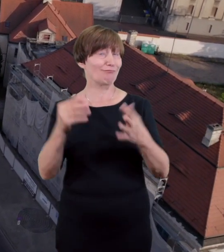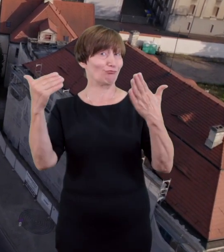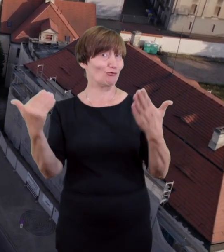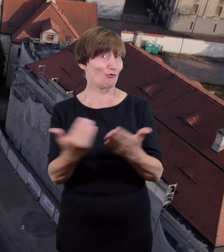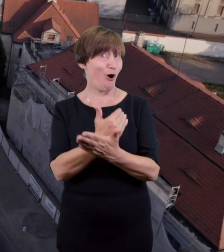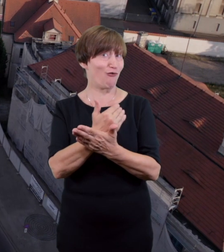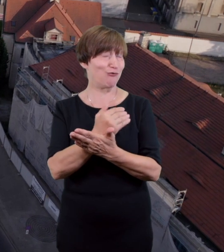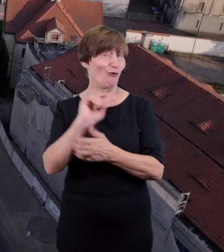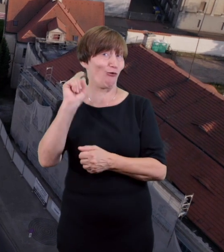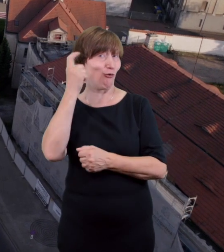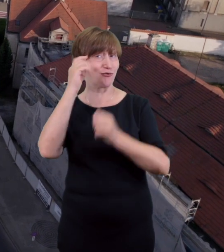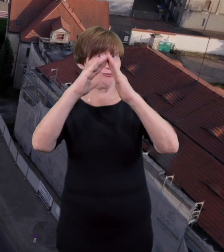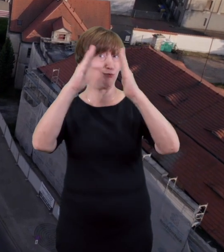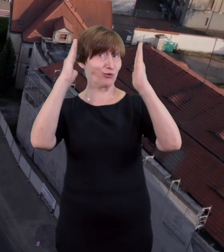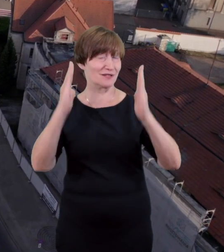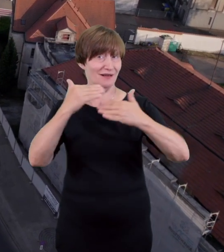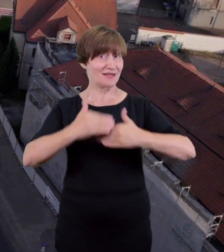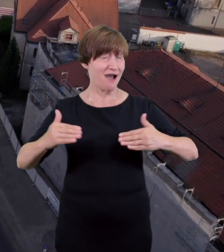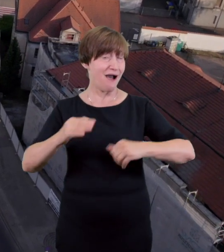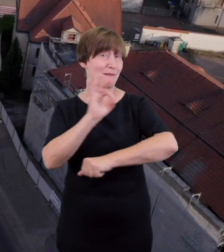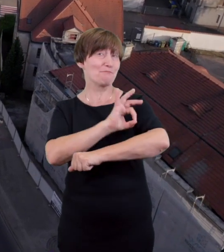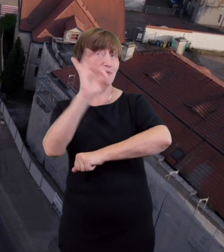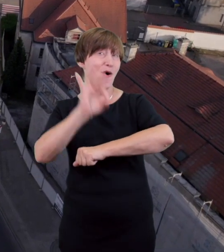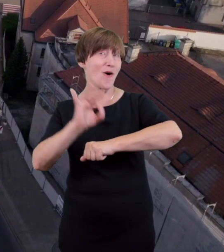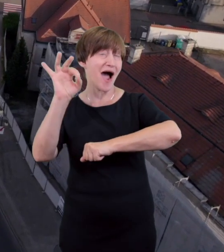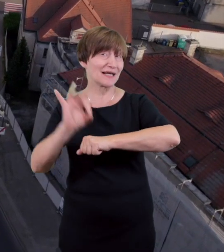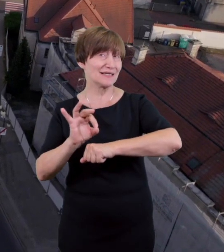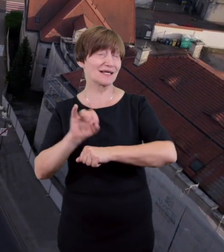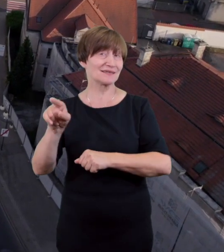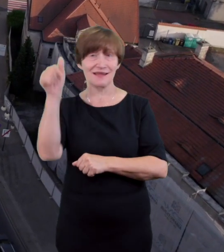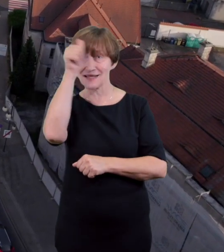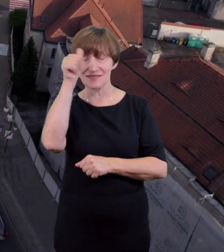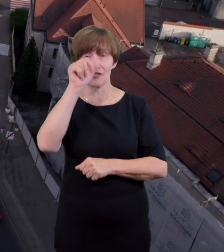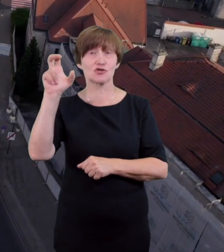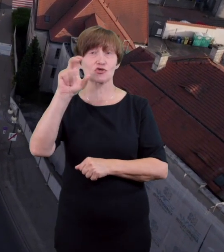jego obecny neoklasyczny kształt zawdzięczamy architektowi Czesławowi Przybylskiemu